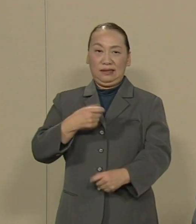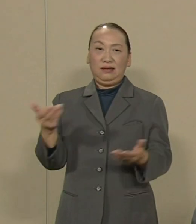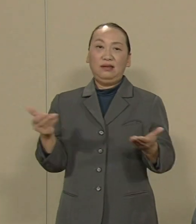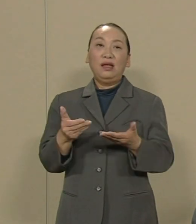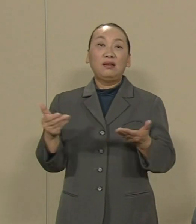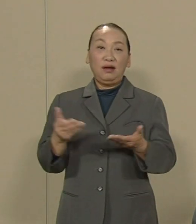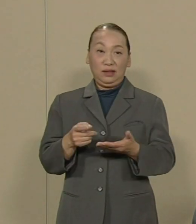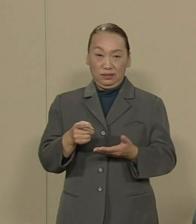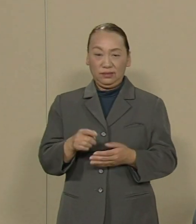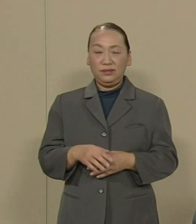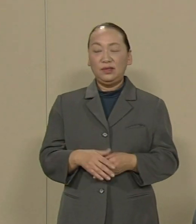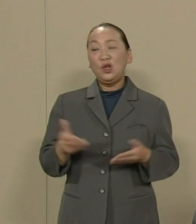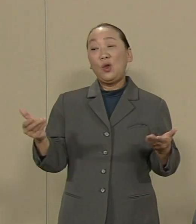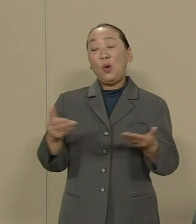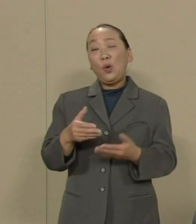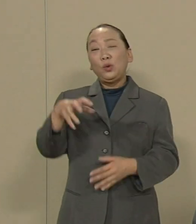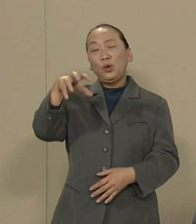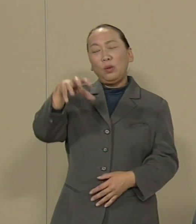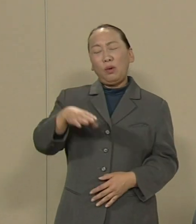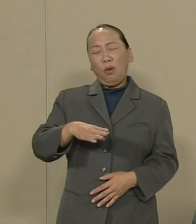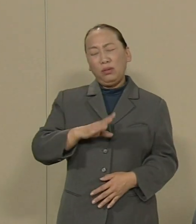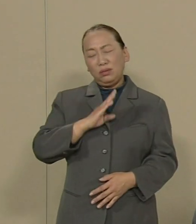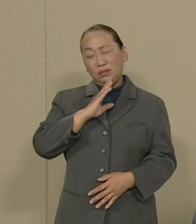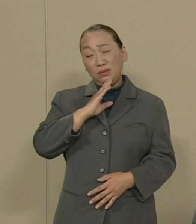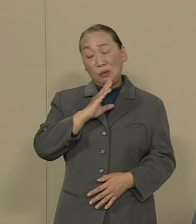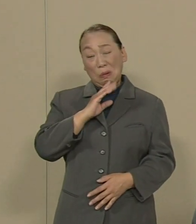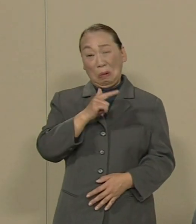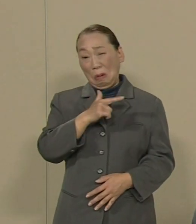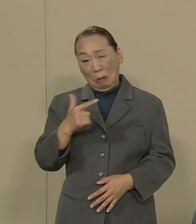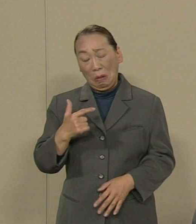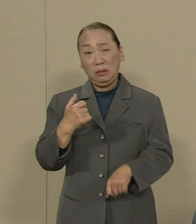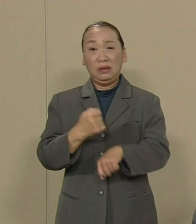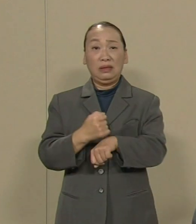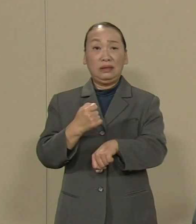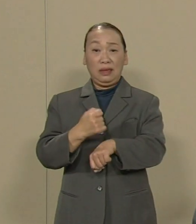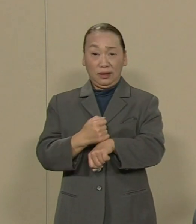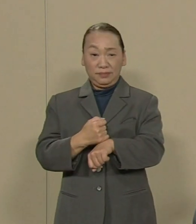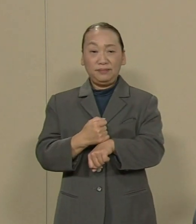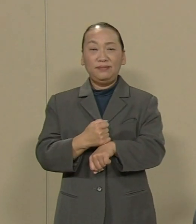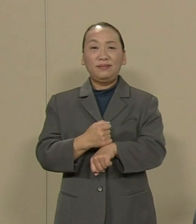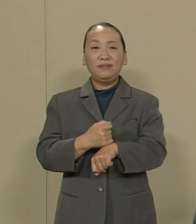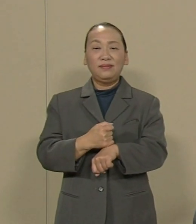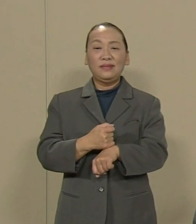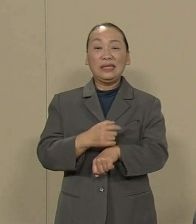労働の現場は本当にむごいこと ひどいことになっています 賃金が低いため